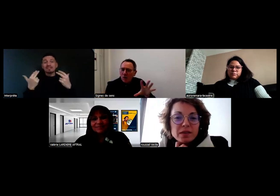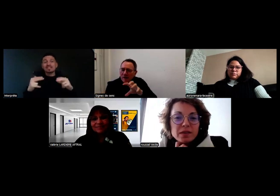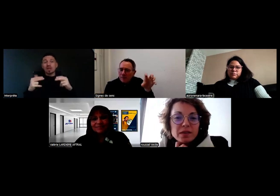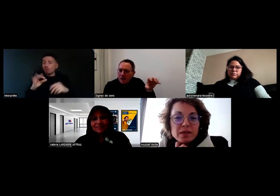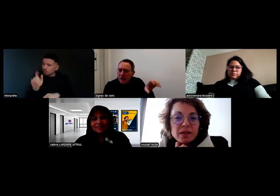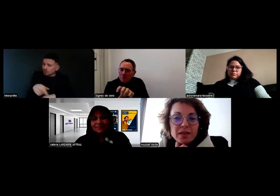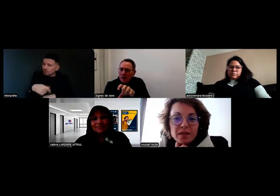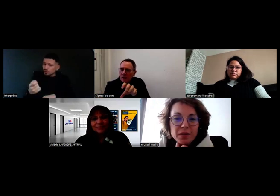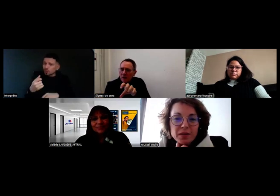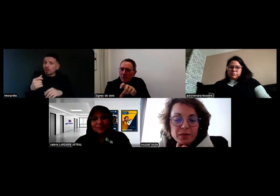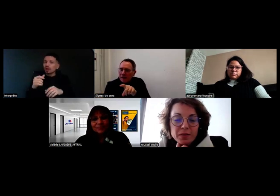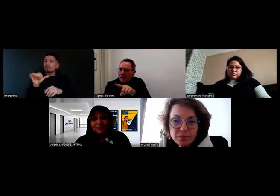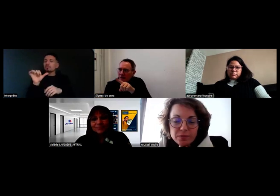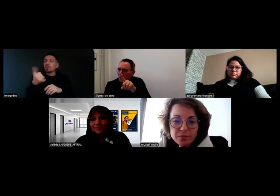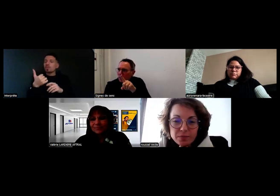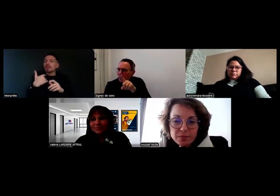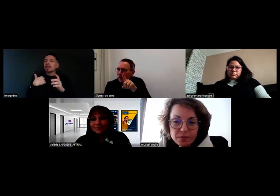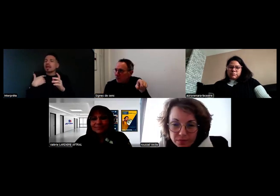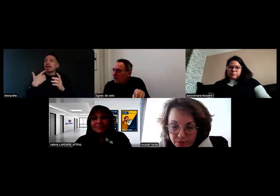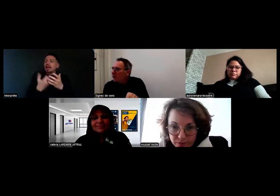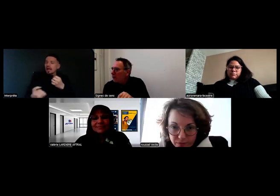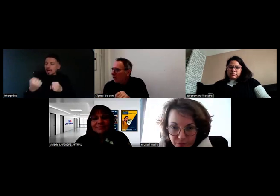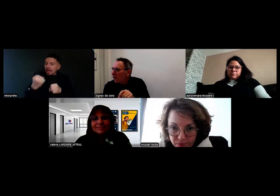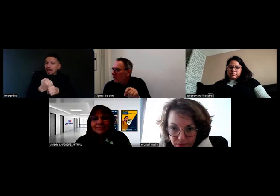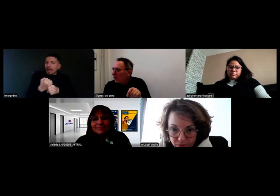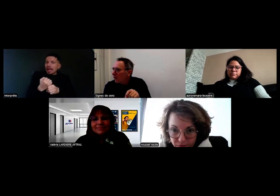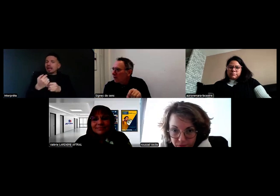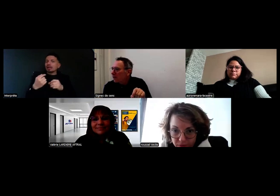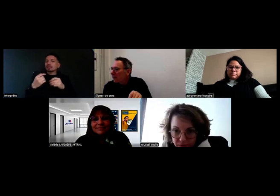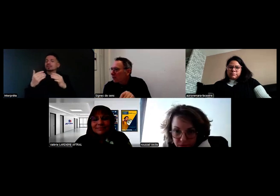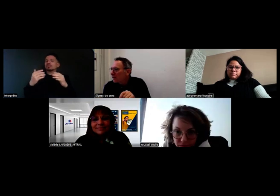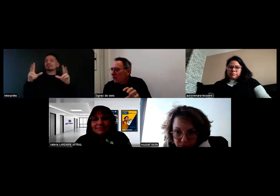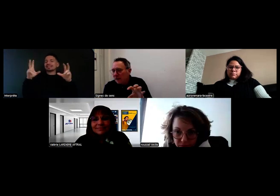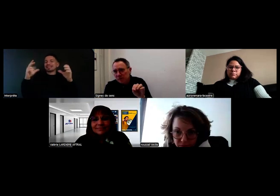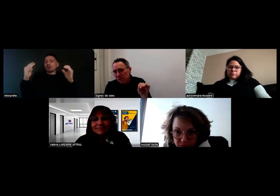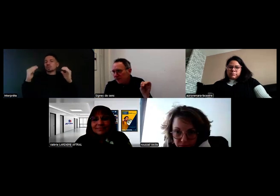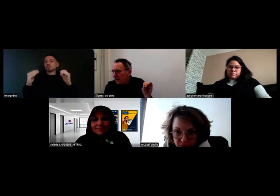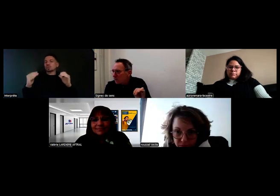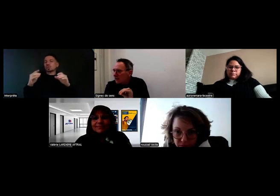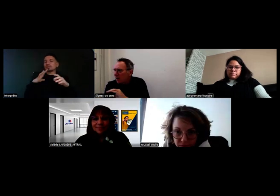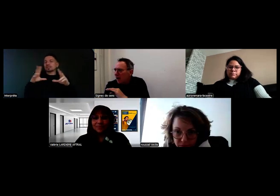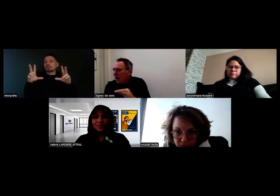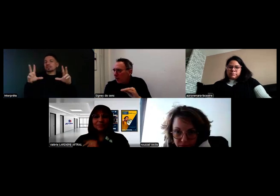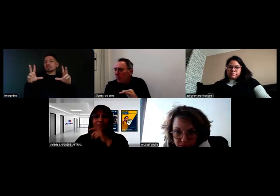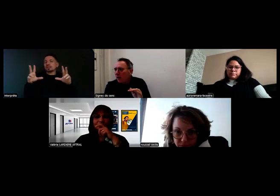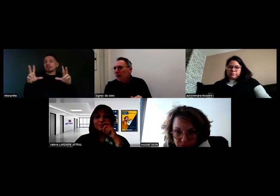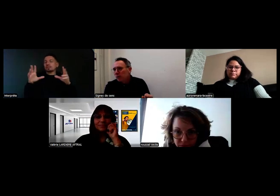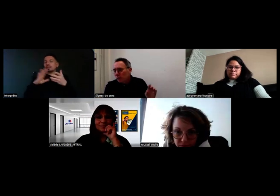On va d'abord créer les sous-titres, parce qu'il y avait un sous-titrage automatique, mais on va faire des sous-titres propres.